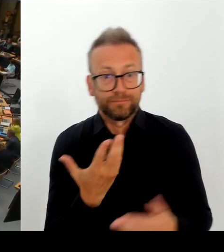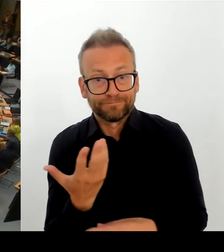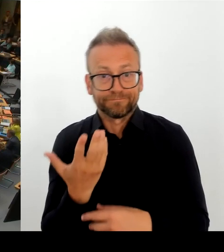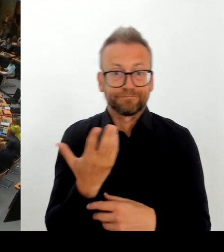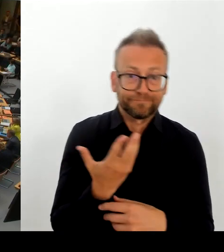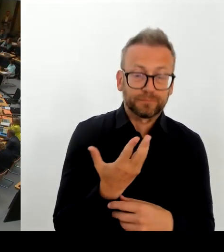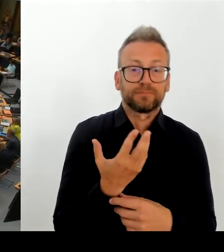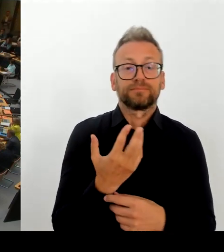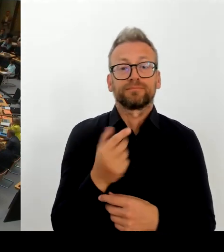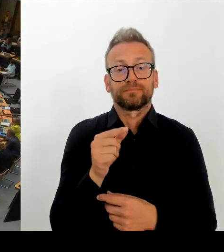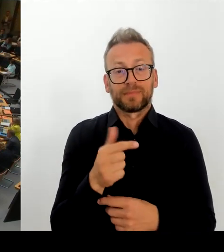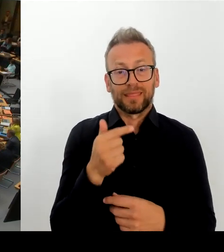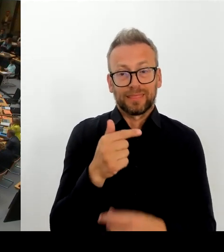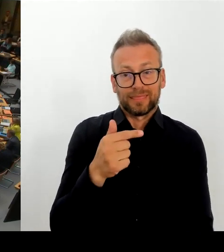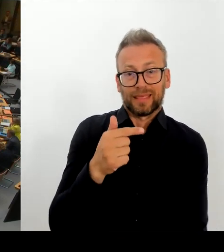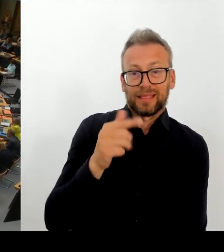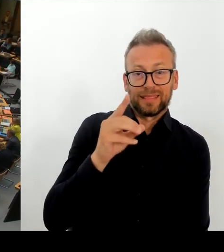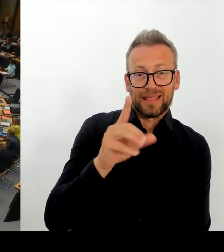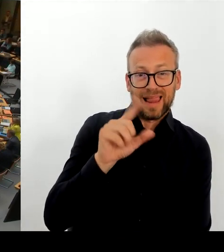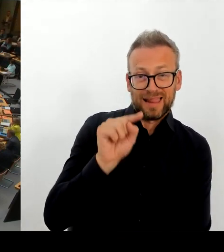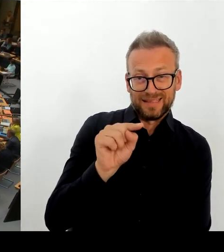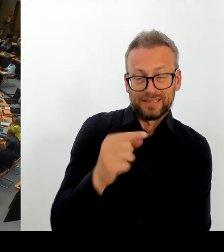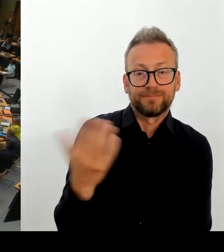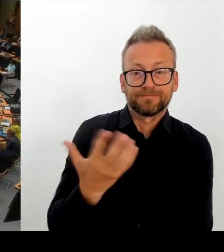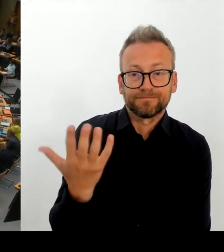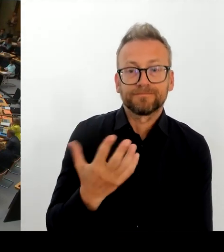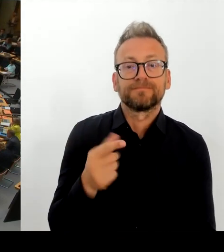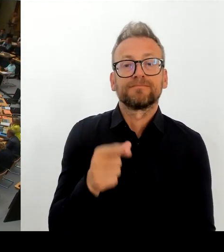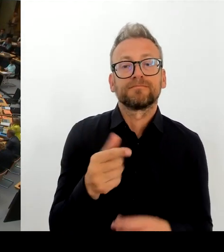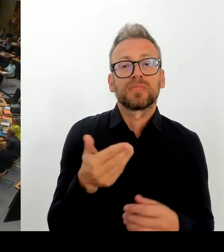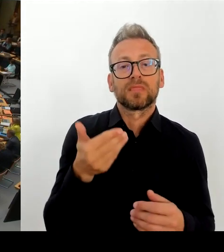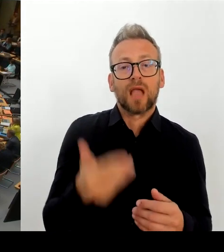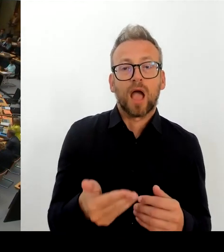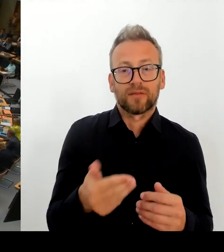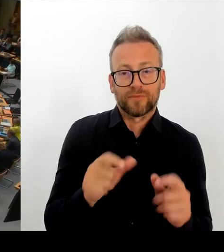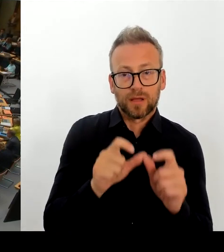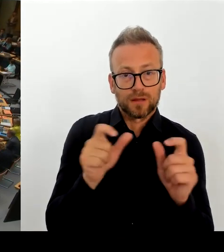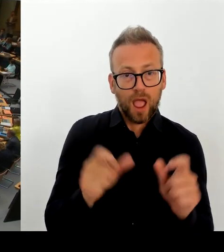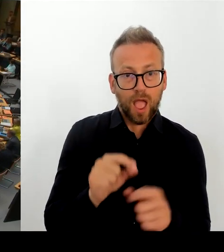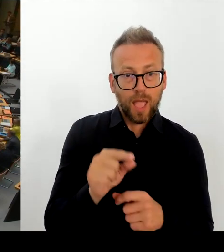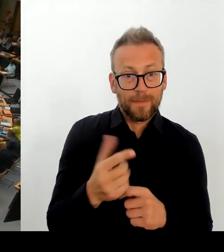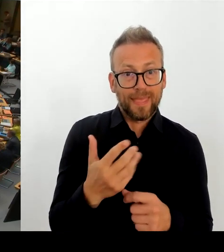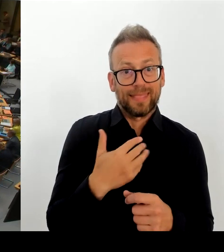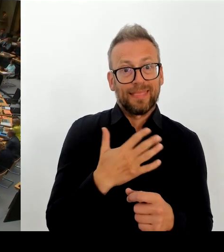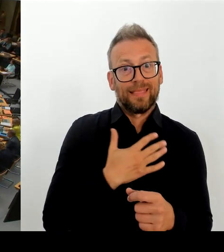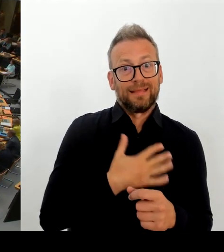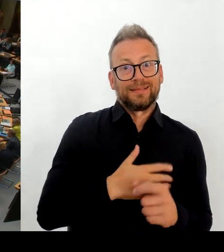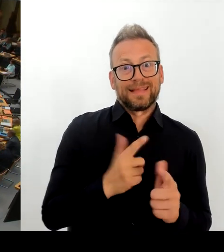(Rednerwechsel) Vielen Dank, Herr Senator. Dann geht die nächste Frage an die Fraktion Die Linke. Und da die Kollegin Klein bitte schön. (Rednerwechsel)